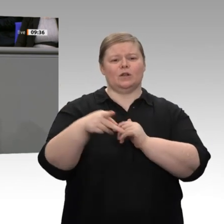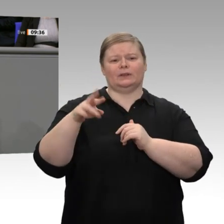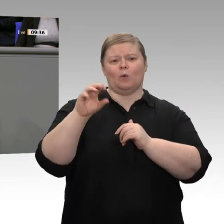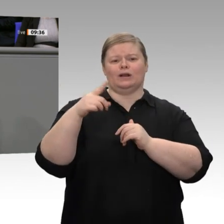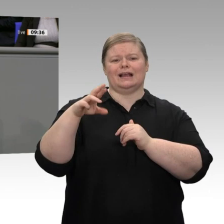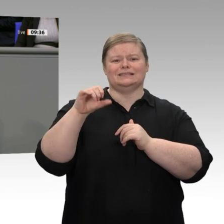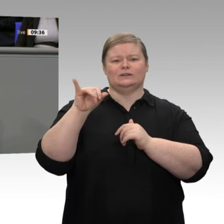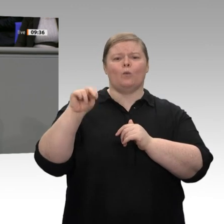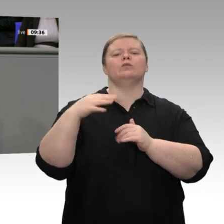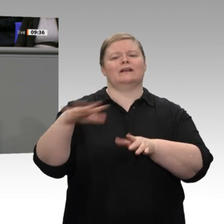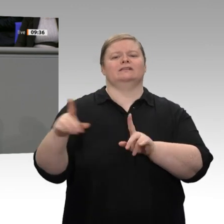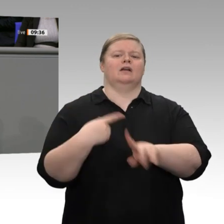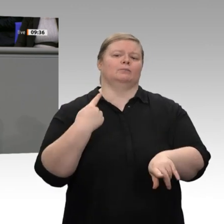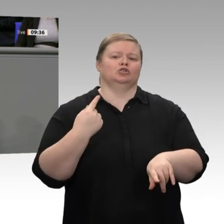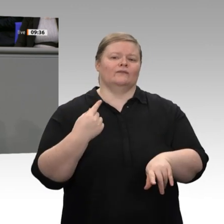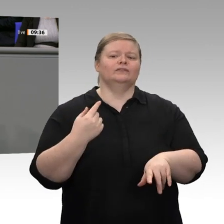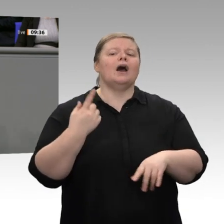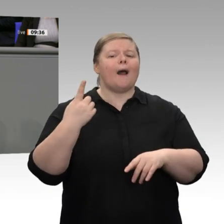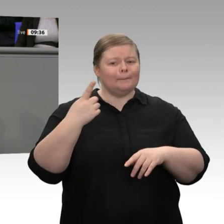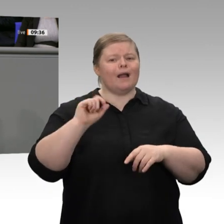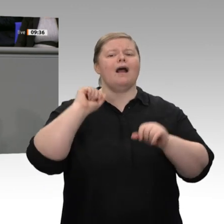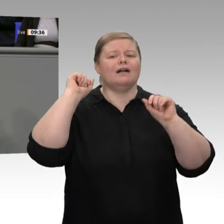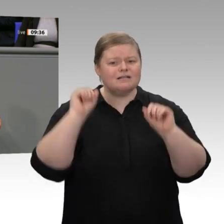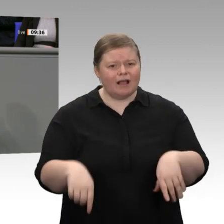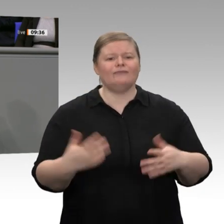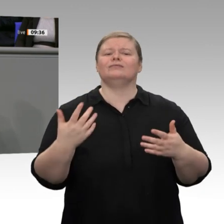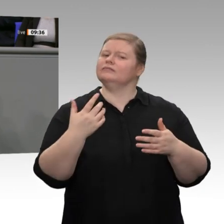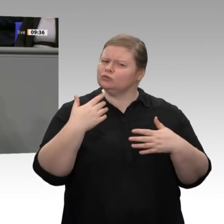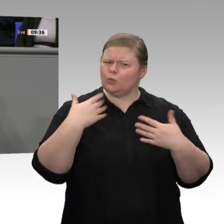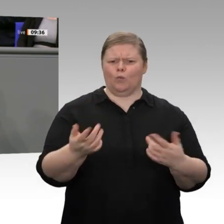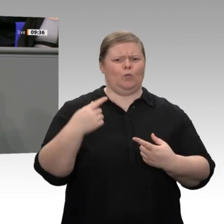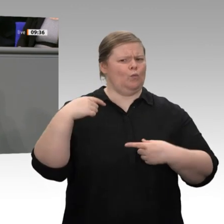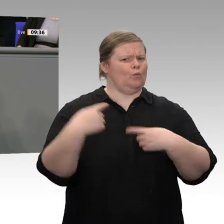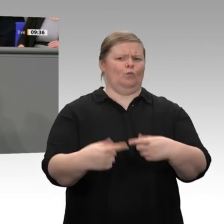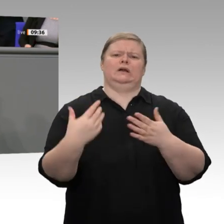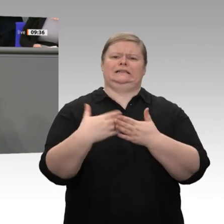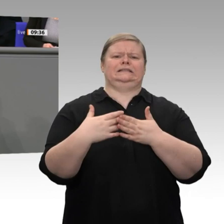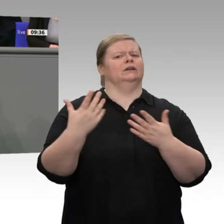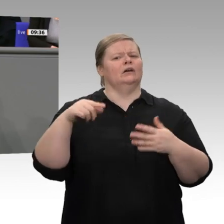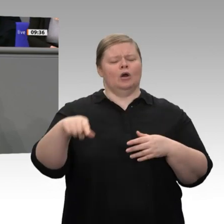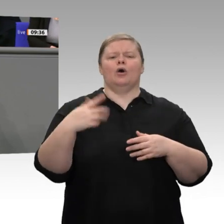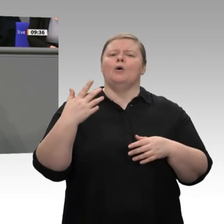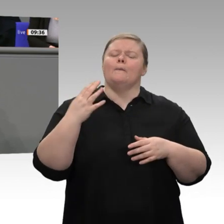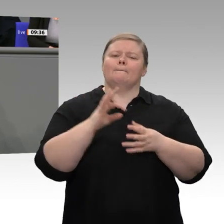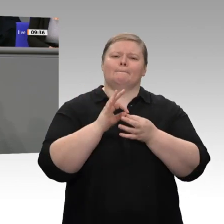das Geld wegnehmen, sie faktisch in die Bedürftigkeit ziehen, um sie anschließend mit vielen familienpolitischen Programmen da wieder rauszuholen. Das muss direkt passieren.